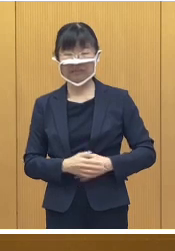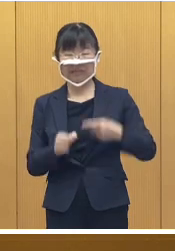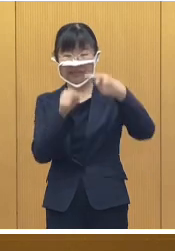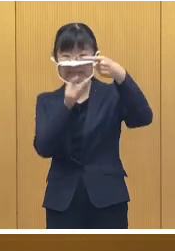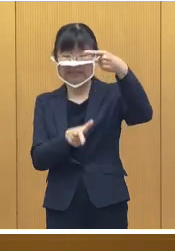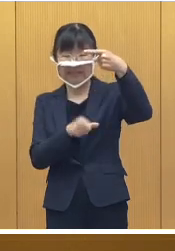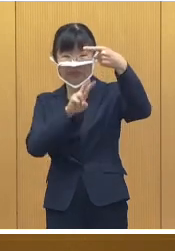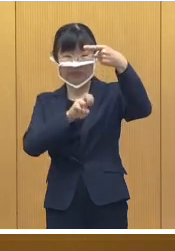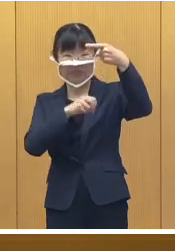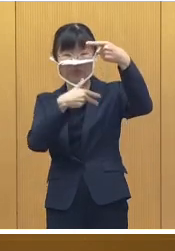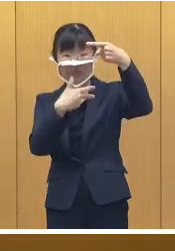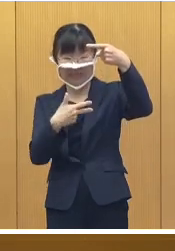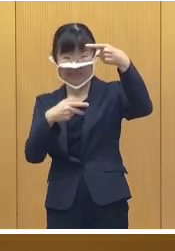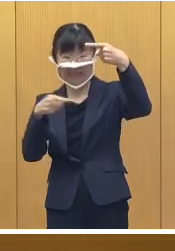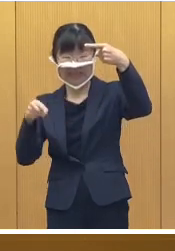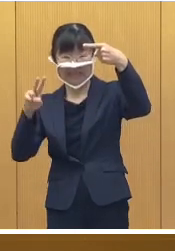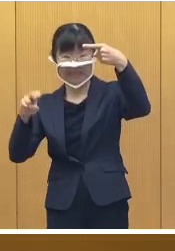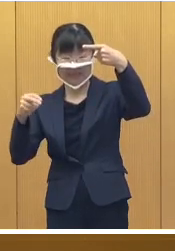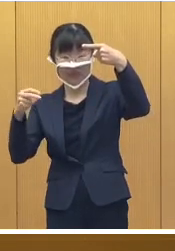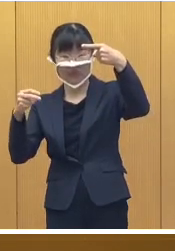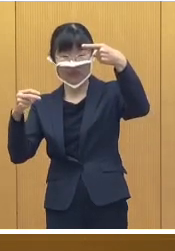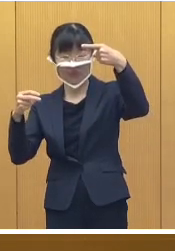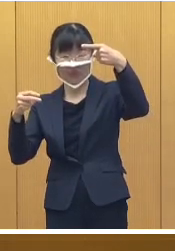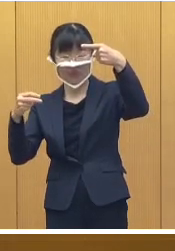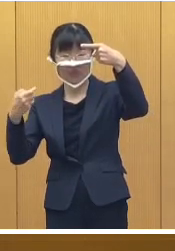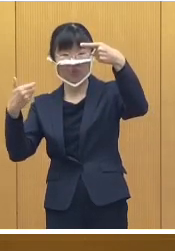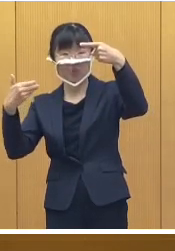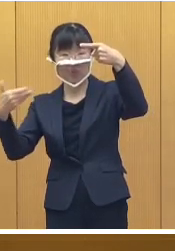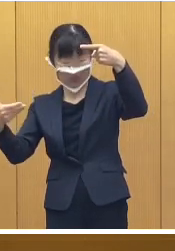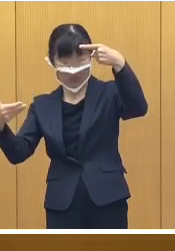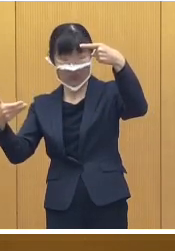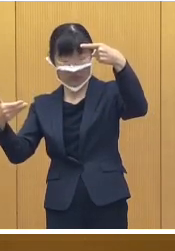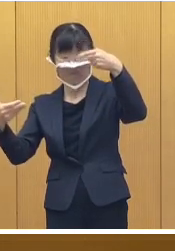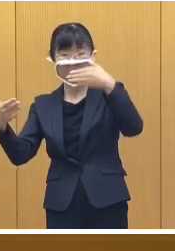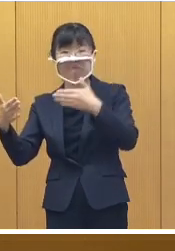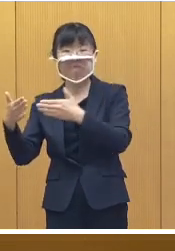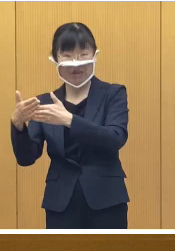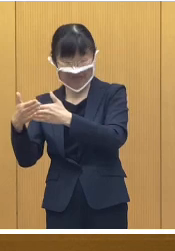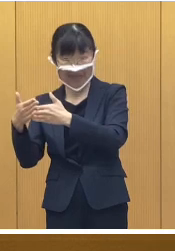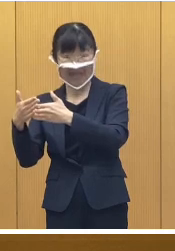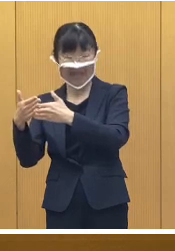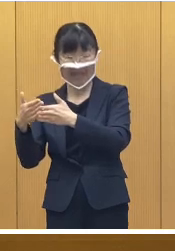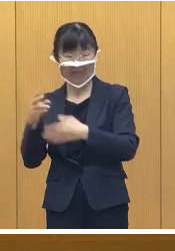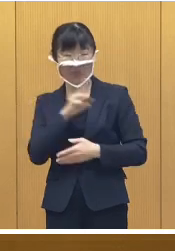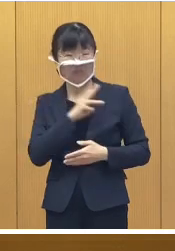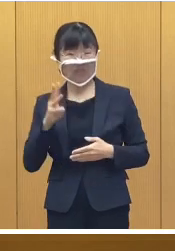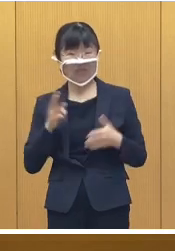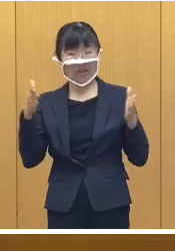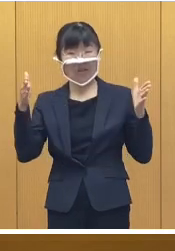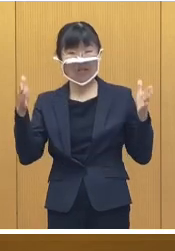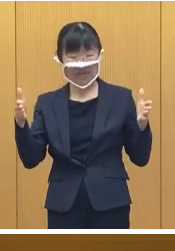1月27日金曜日から 29日、日曜日の3日間